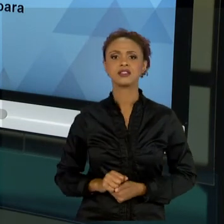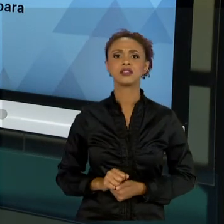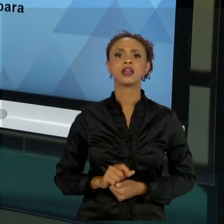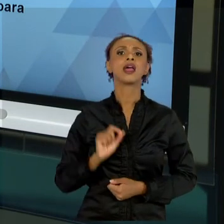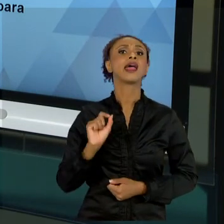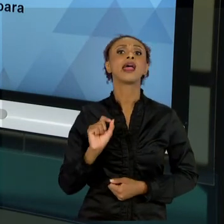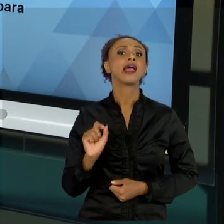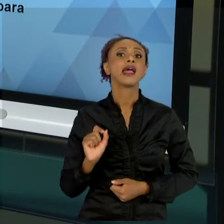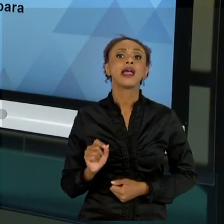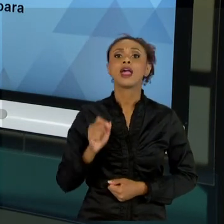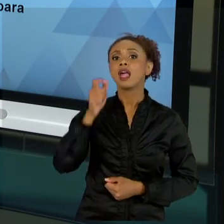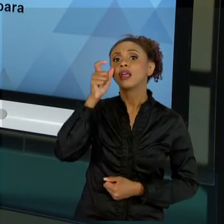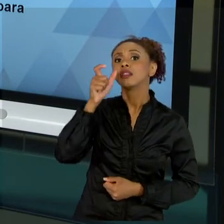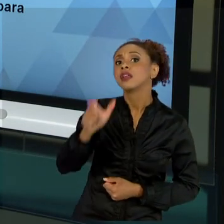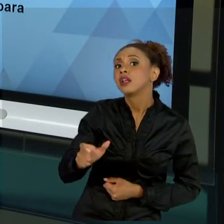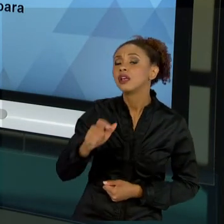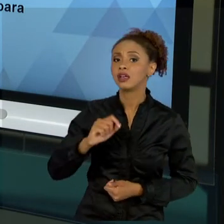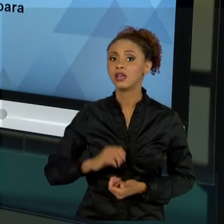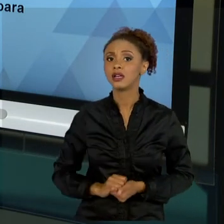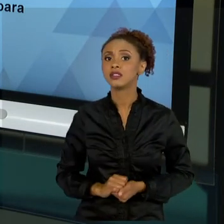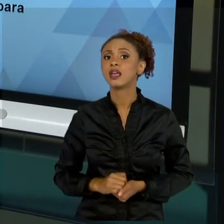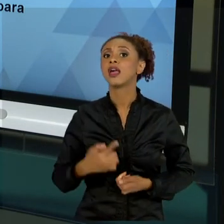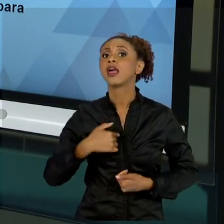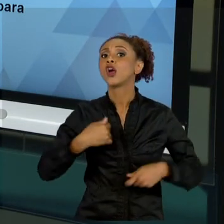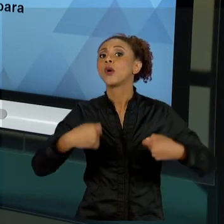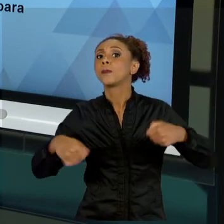SUBSÍDIO NECESSÁRIO PARA ATENDIMENTO DISSE. OK?